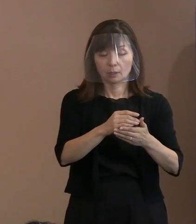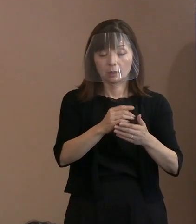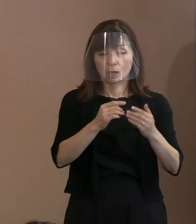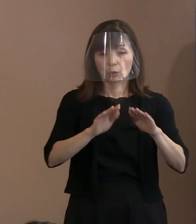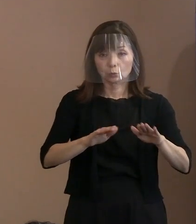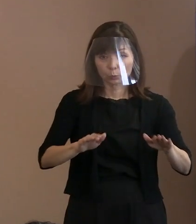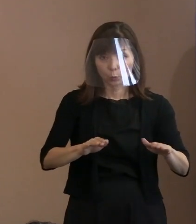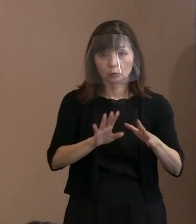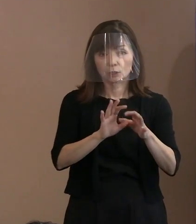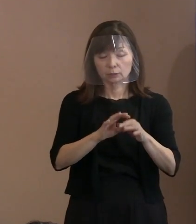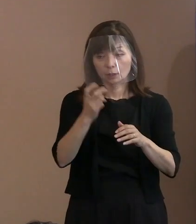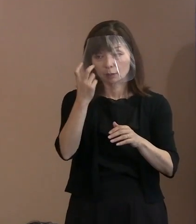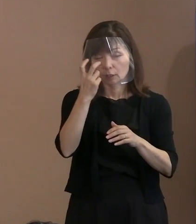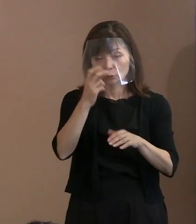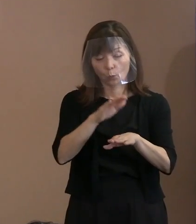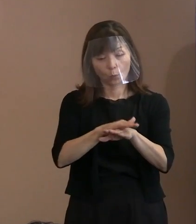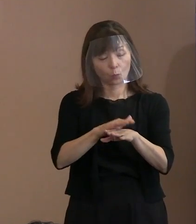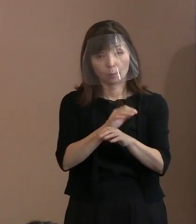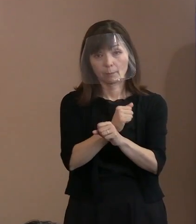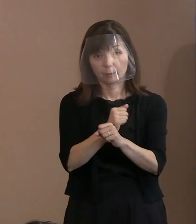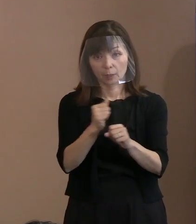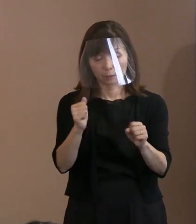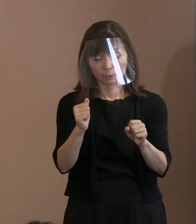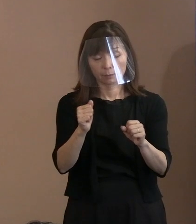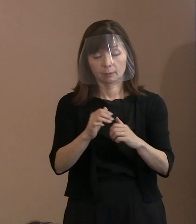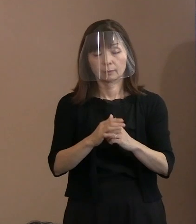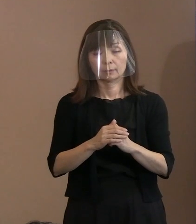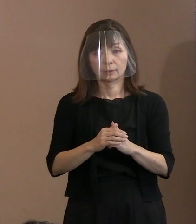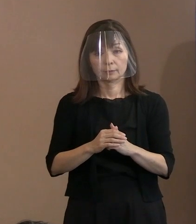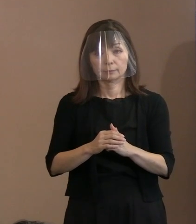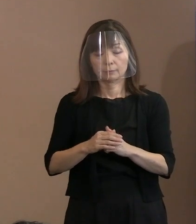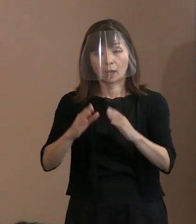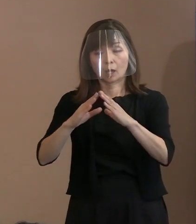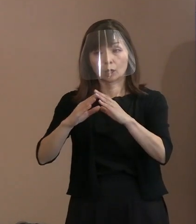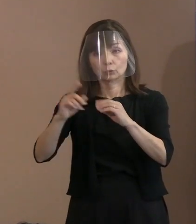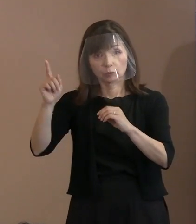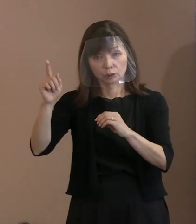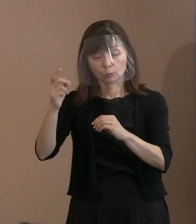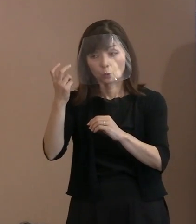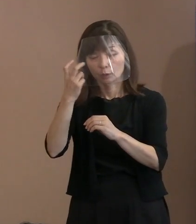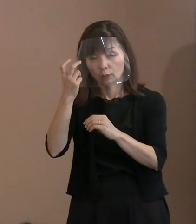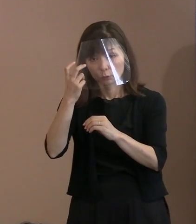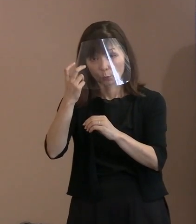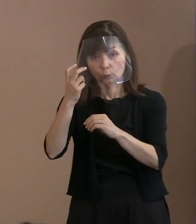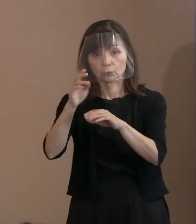現在､国に対して そういった場合の代替する確認方法等を